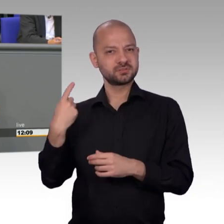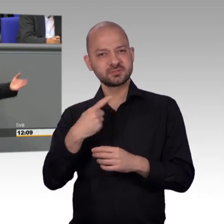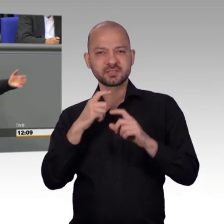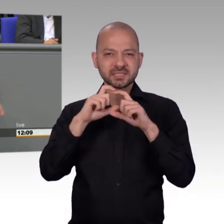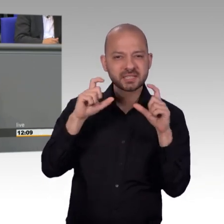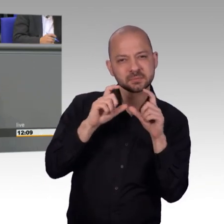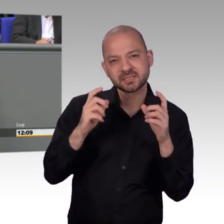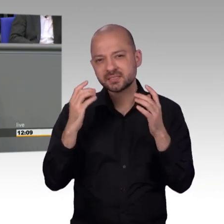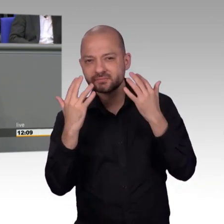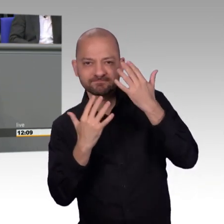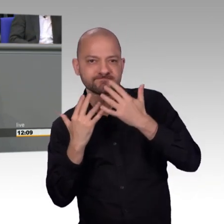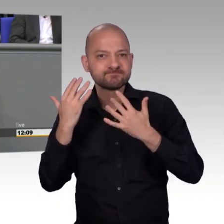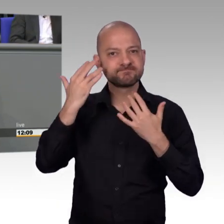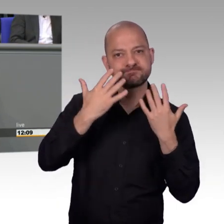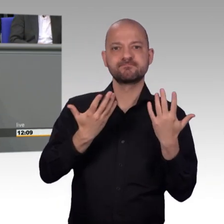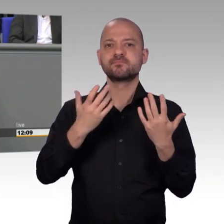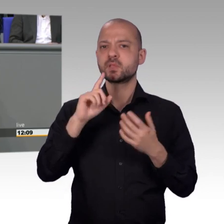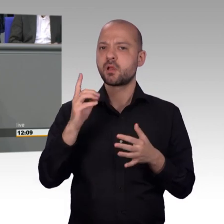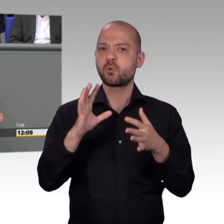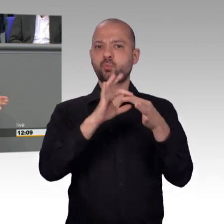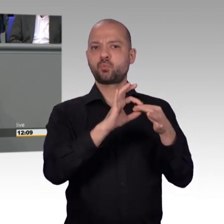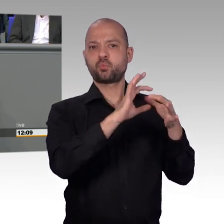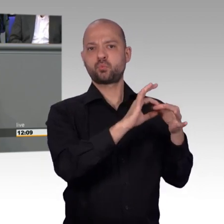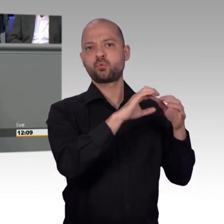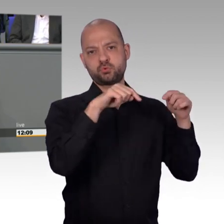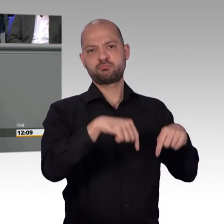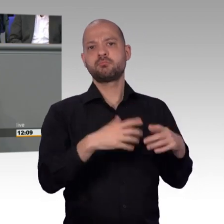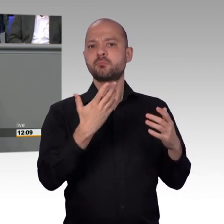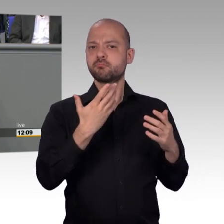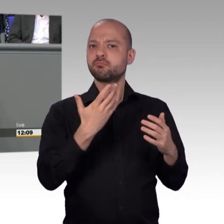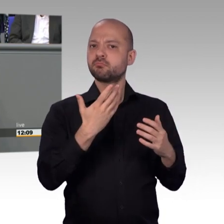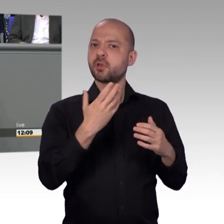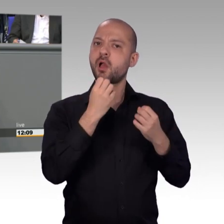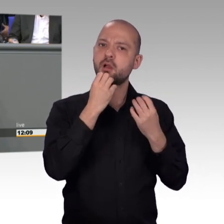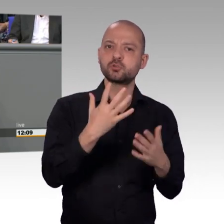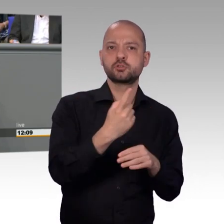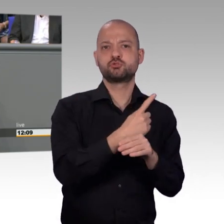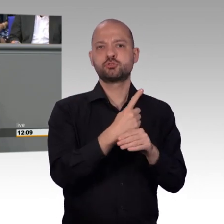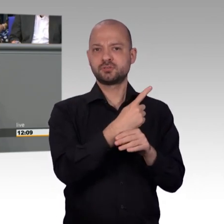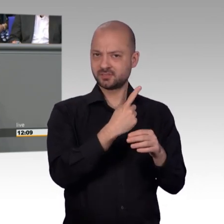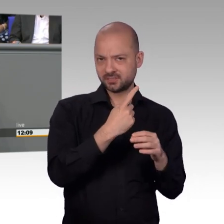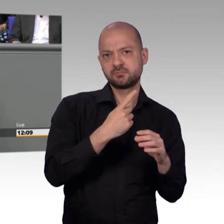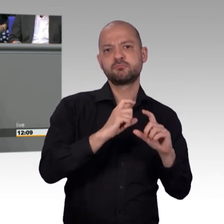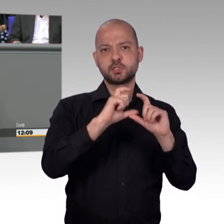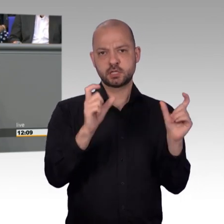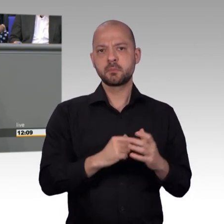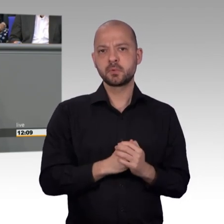Herr Todtenhausen, wird sicher auch die ein oder andere aktuelle Stunde dazu noch geben. Ganz im Gegenteil, meine sehr geehrte Damen und Herren, kaum eine Institution innerhalb des